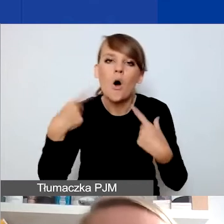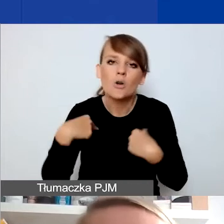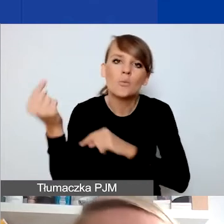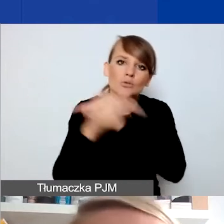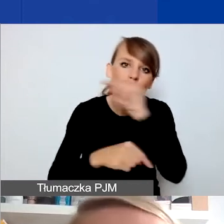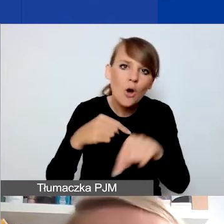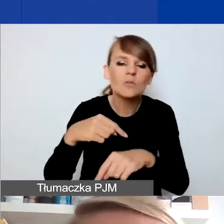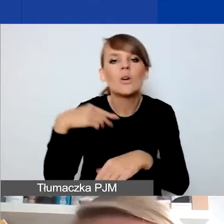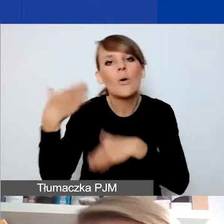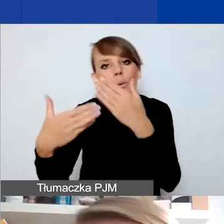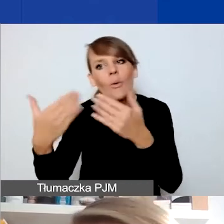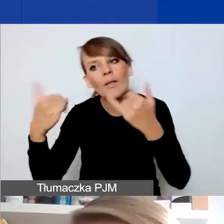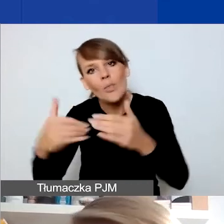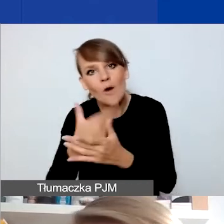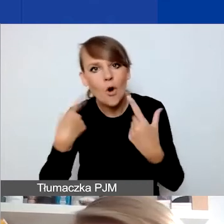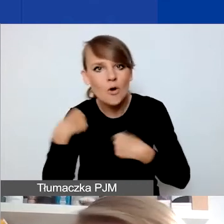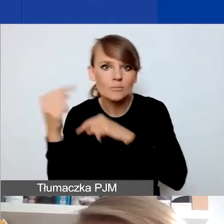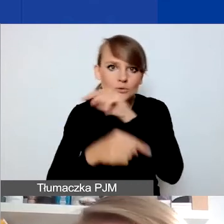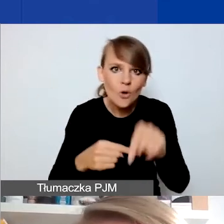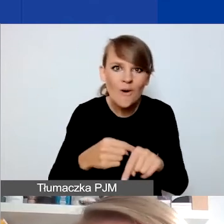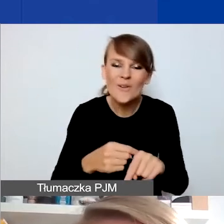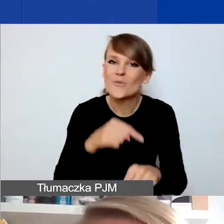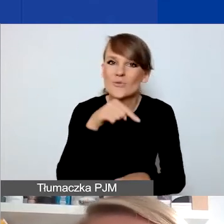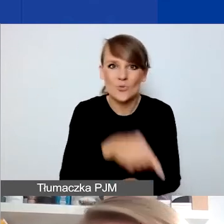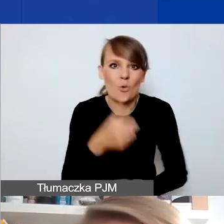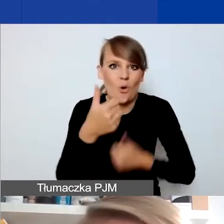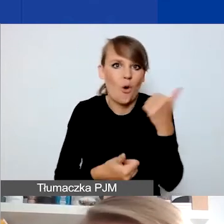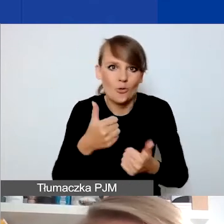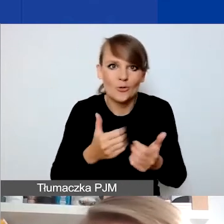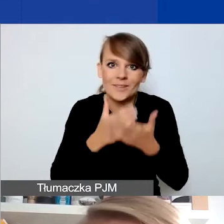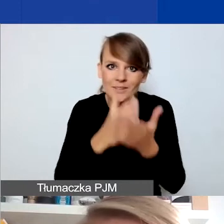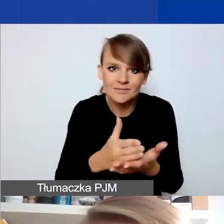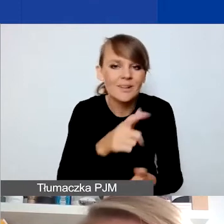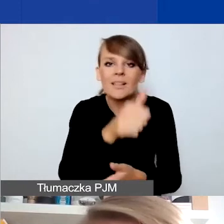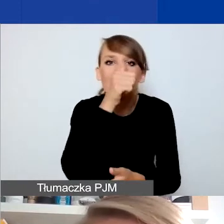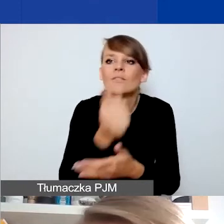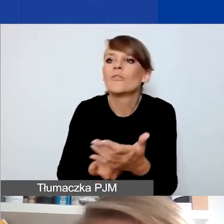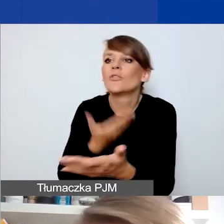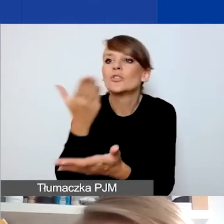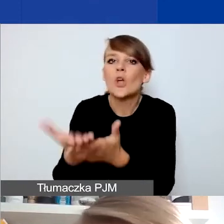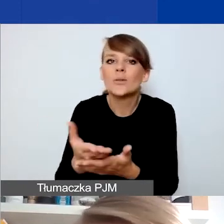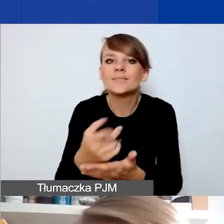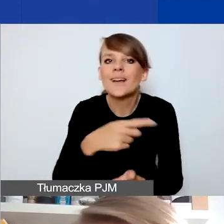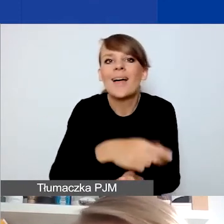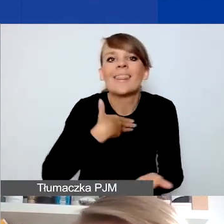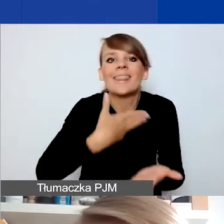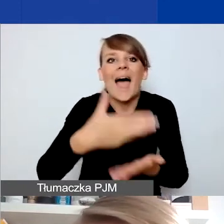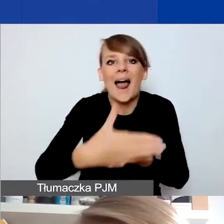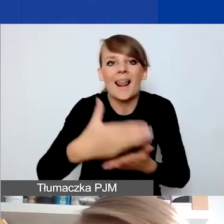to w tym konkursie interwencyjnym nie można składać wniosków na kontynuację funkcjonowania takiego środka.